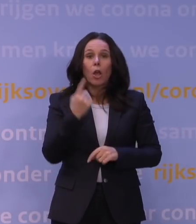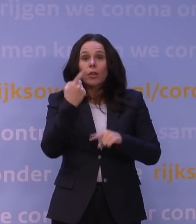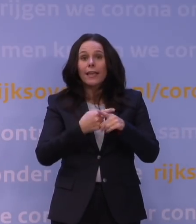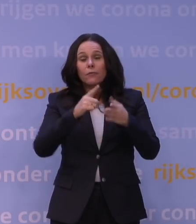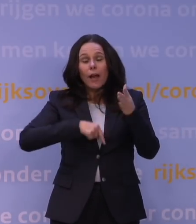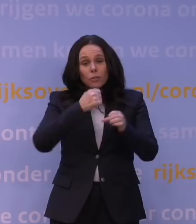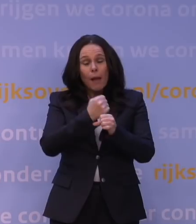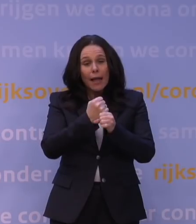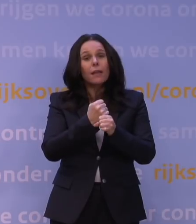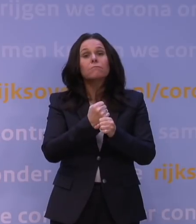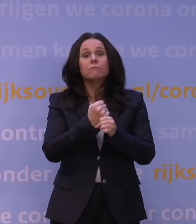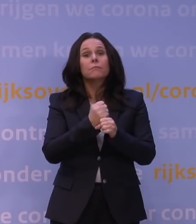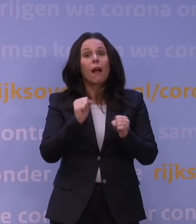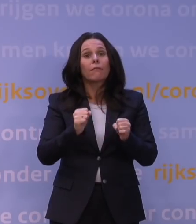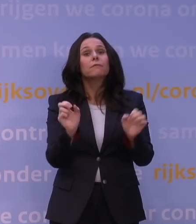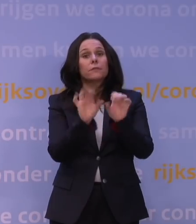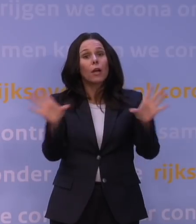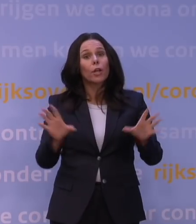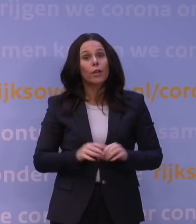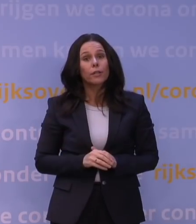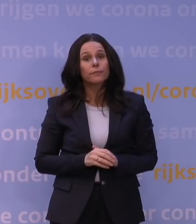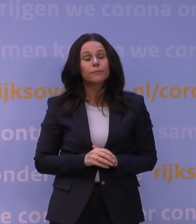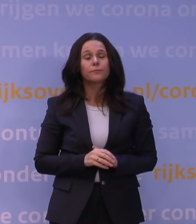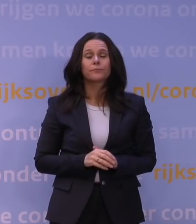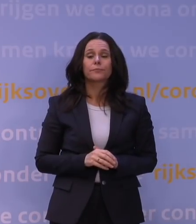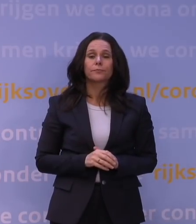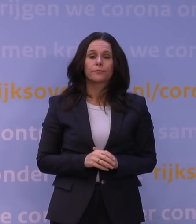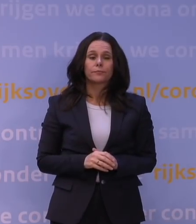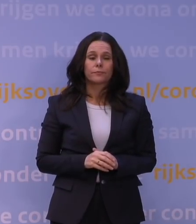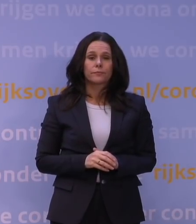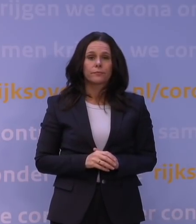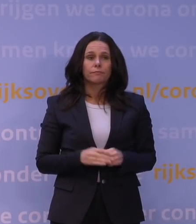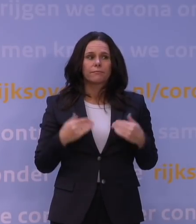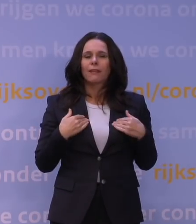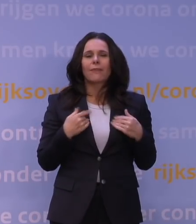Dus dat even terzijde. En ik wil ook niet een administratief antwoord geven in de zin